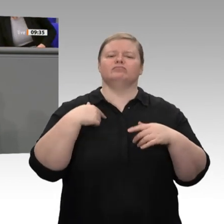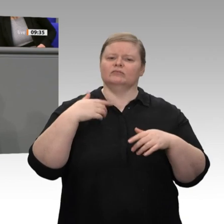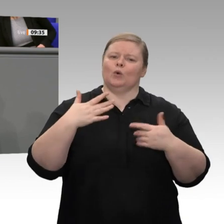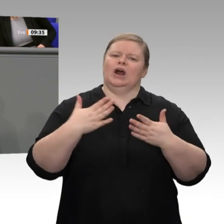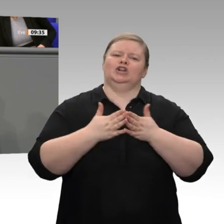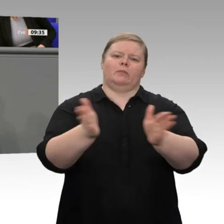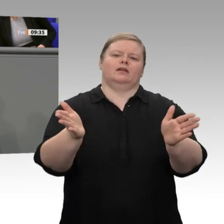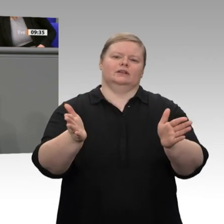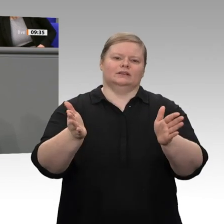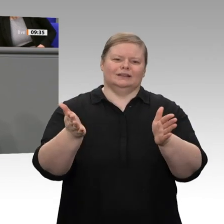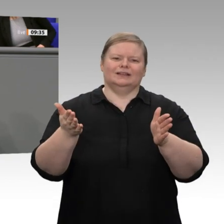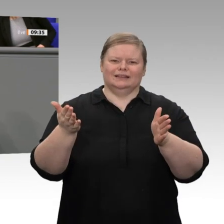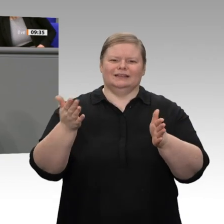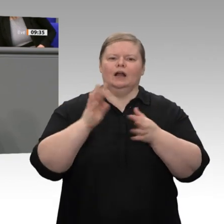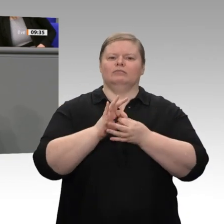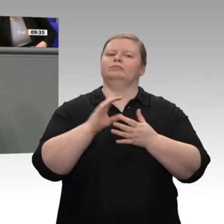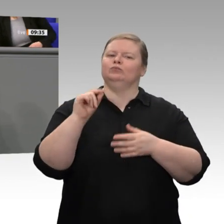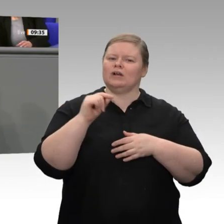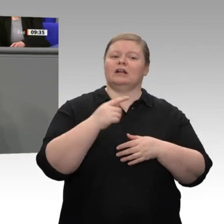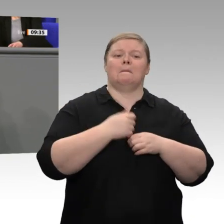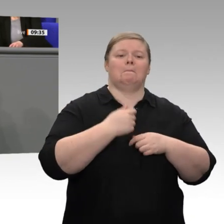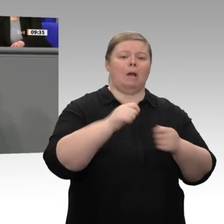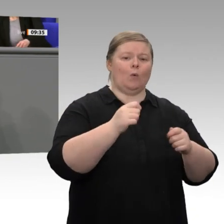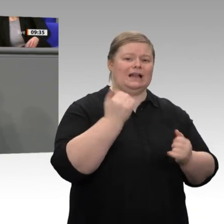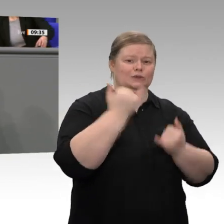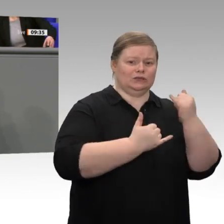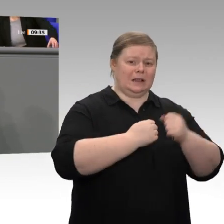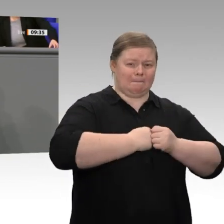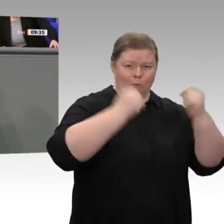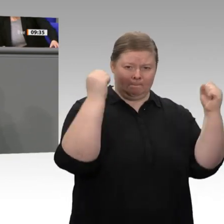Was kann Politik jetzt tun? Dazu stehen viele Punkte im vorliegenden